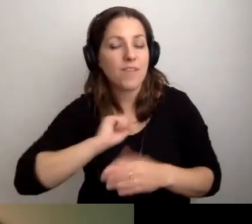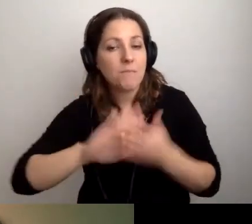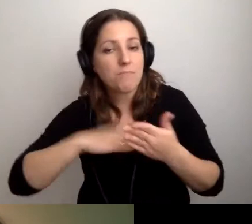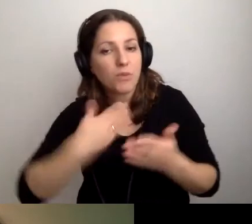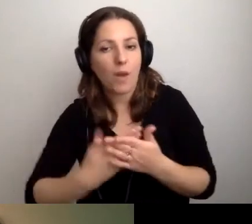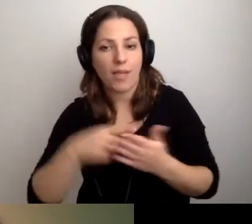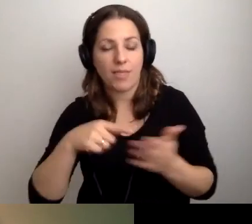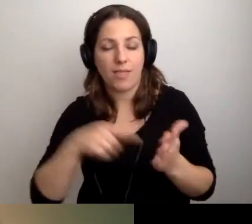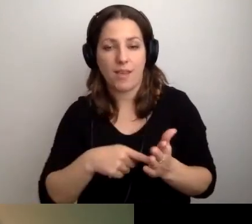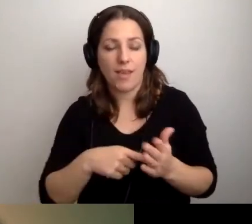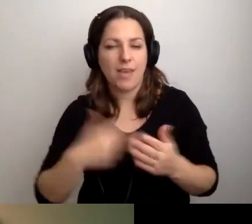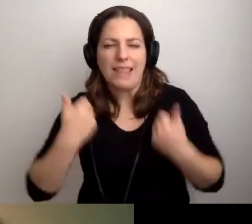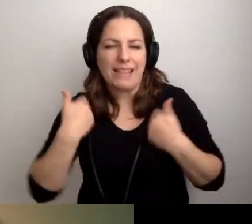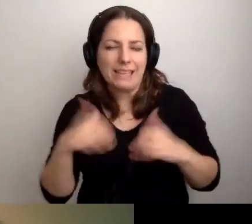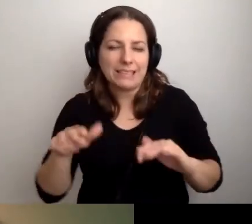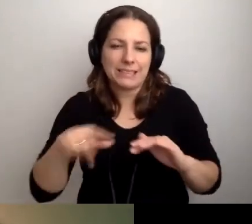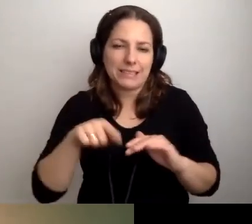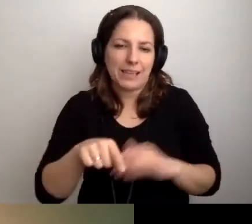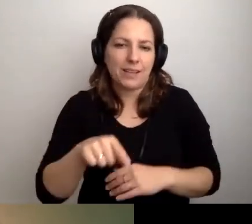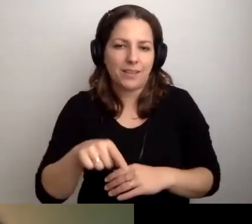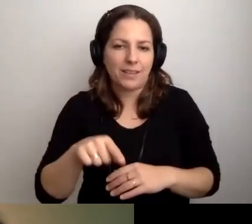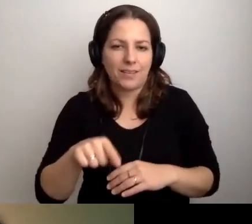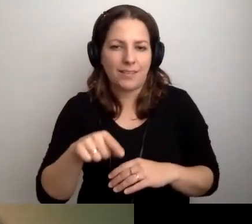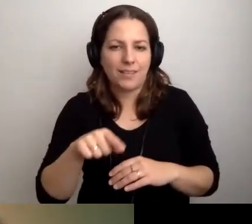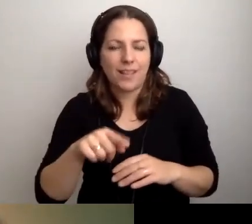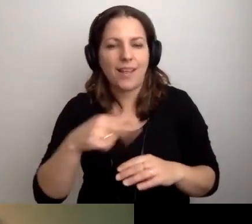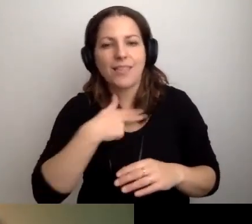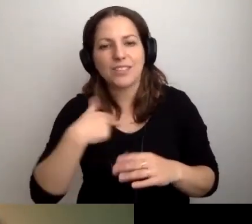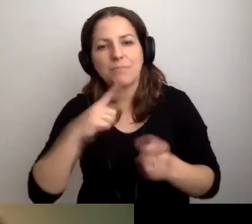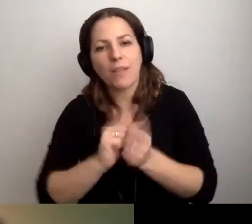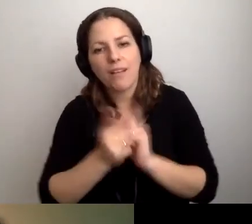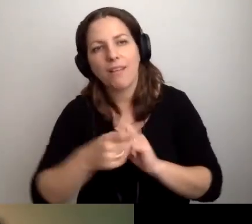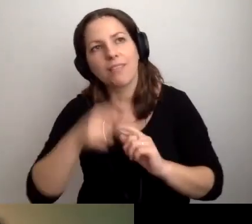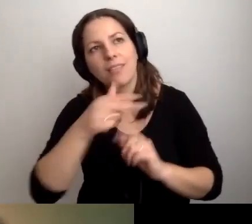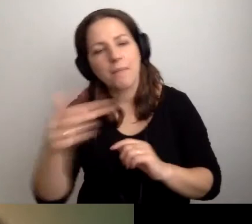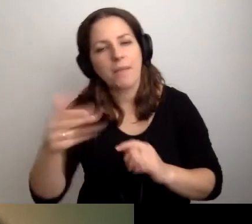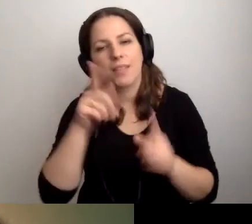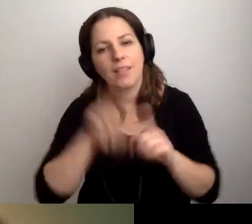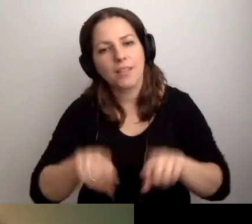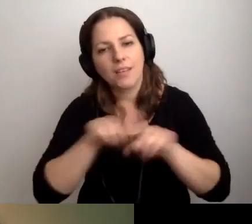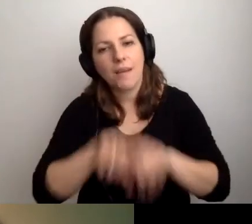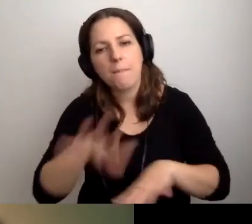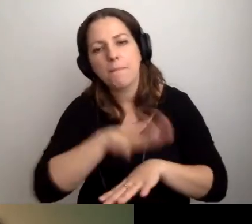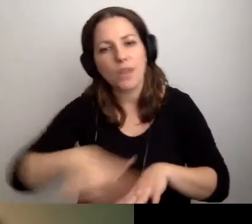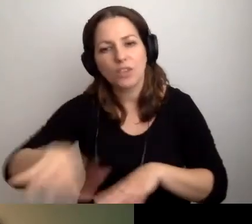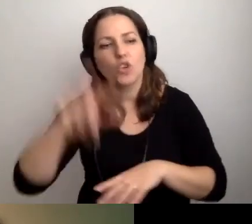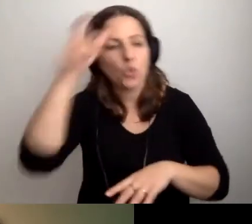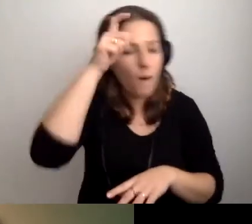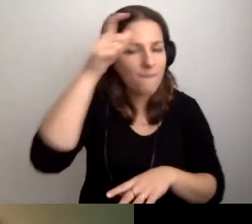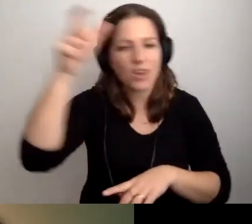Nie chcę do końca naszego spotkania rozmawiać tylko o tej przestrzeni. Człowiek i człowiek